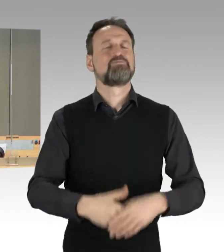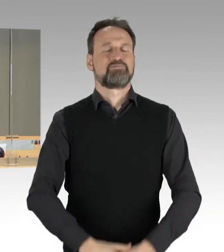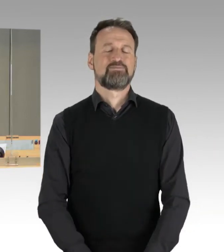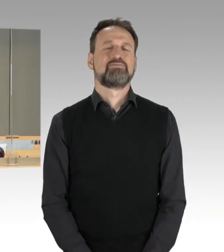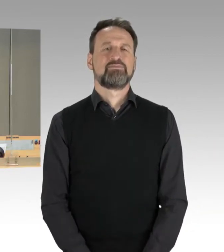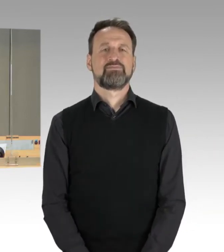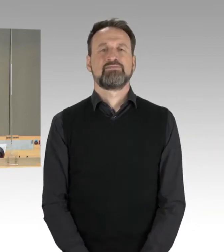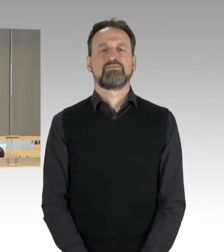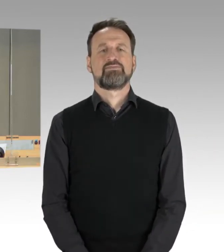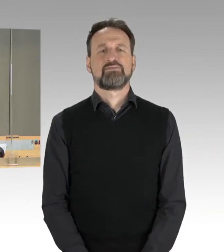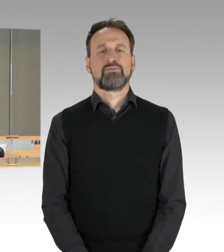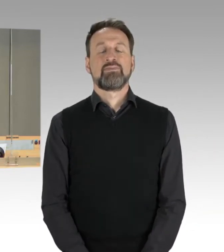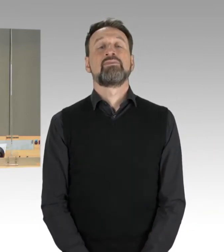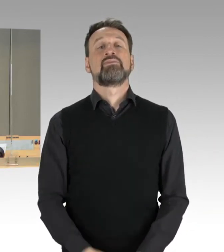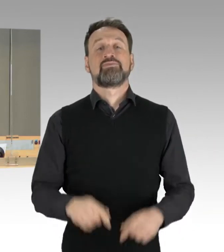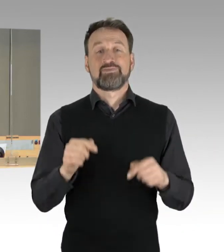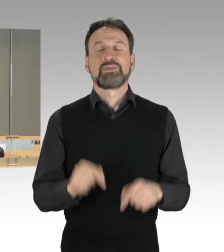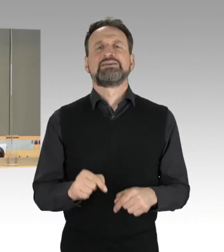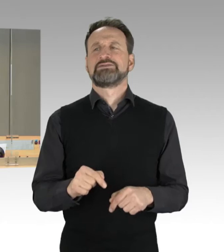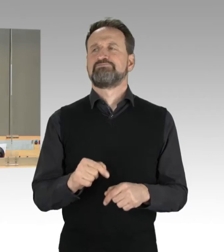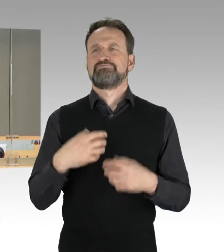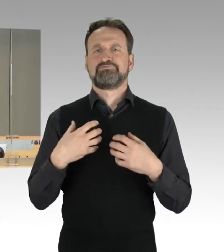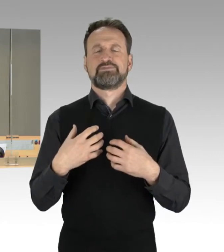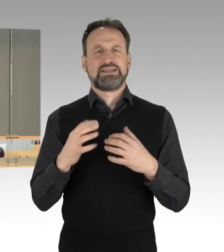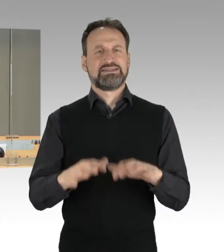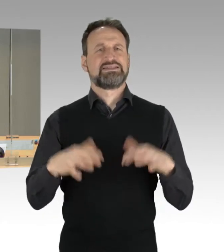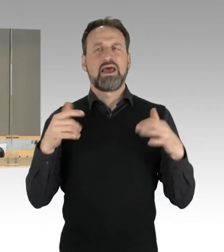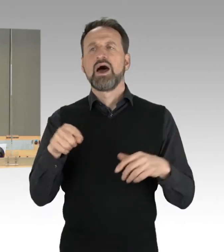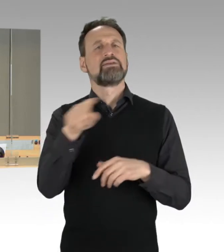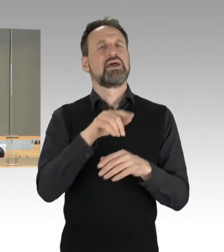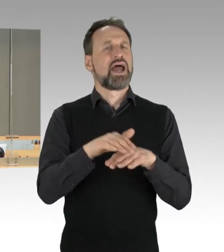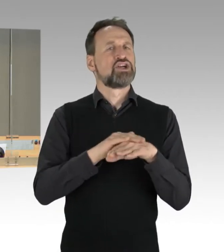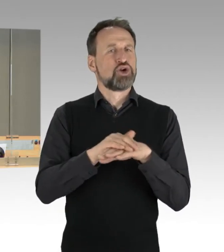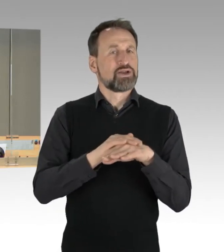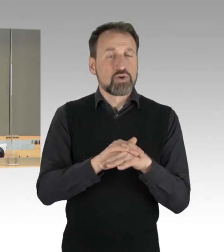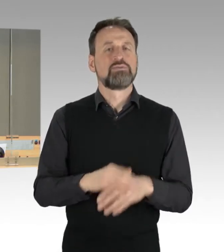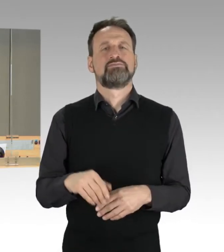Ich komme dann zu Entschuldigungen des Senats. Die Regierende Bürgermeisterin ist ab 17 Uhr abwesend,